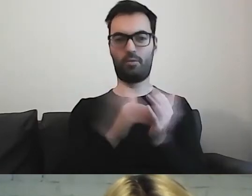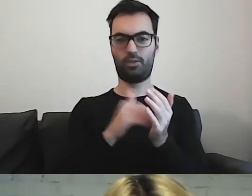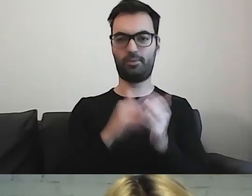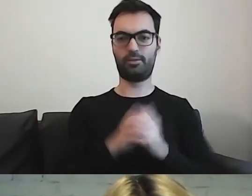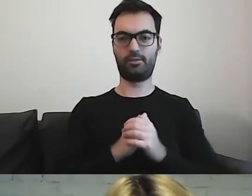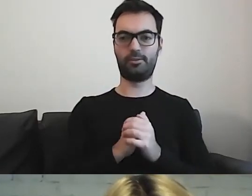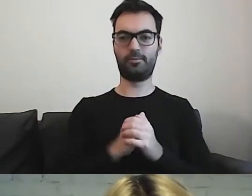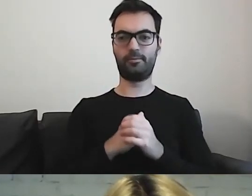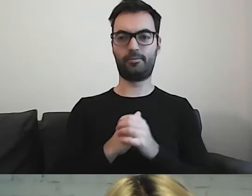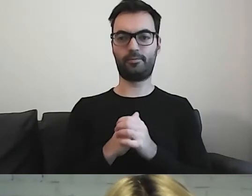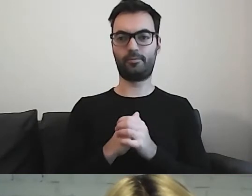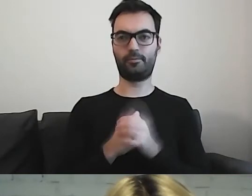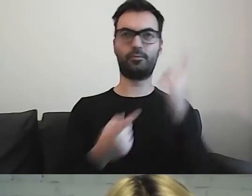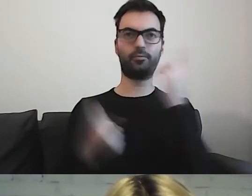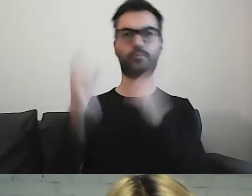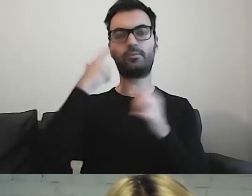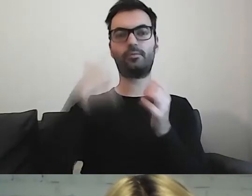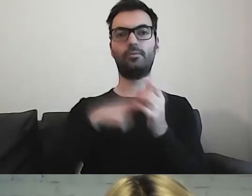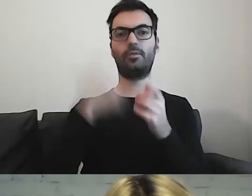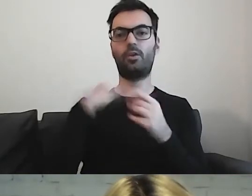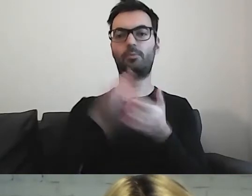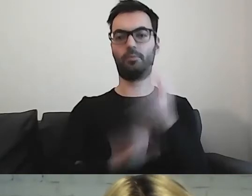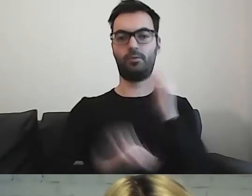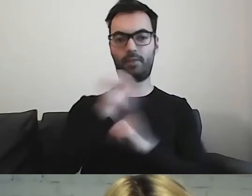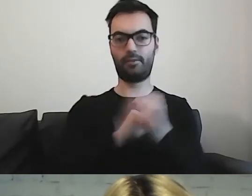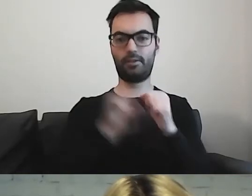Szczególnie myślę o grupie osób z niepełnosprawnością intelektualną.